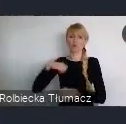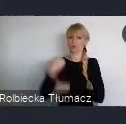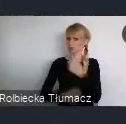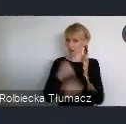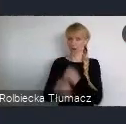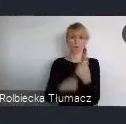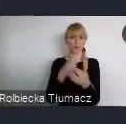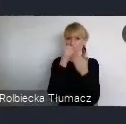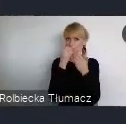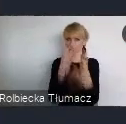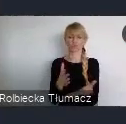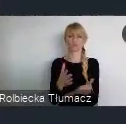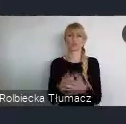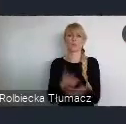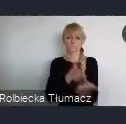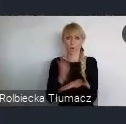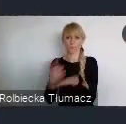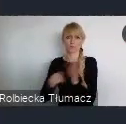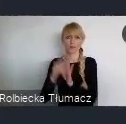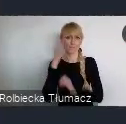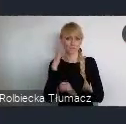ale jak dobrze wiemy, ten rozwój jest bardzo dynamiczny.